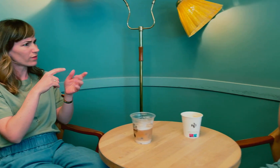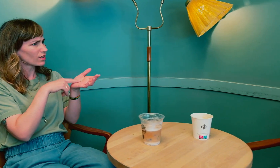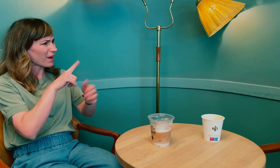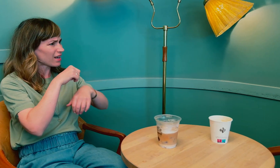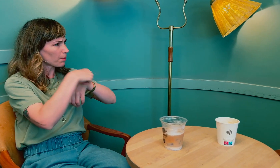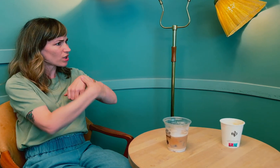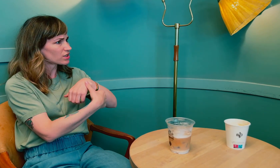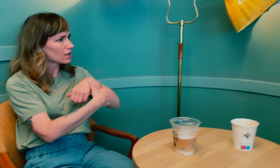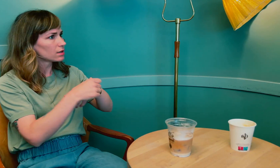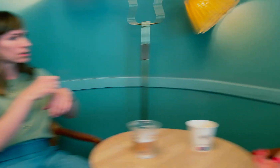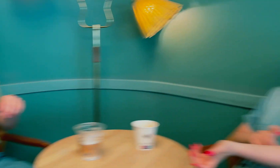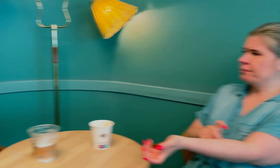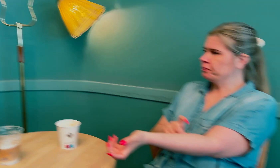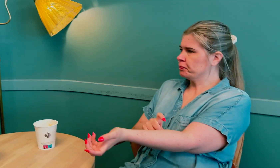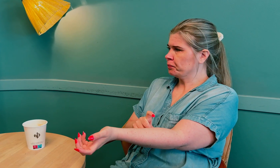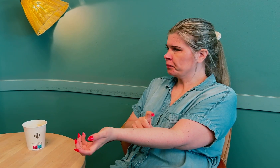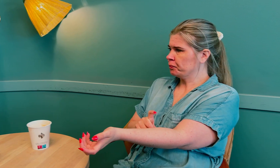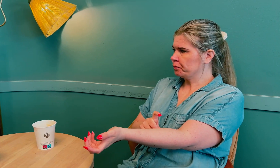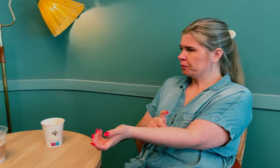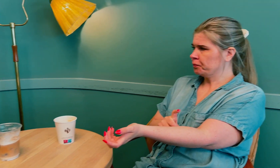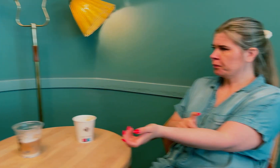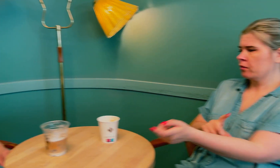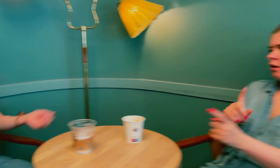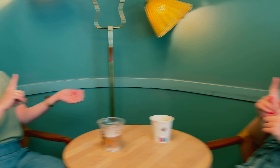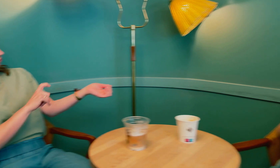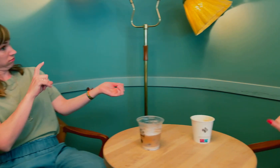Sånn tablett, eller plaster? Spray. Spray?